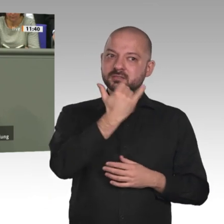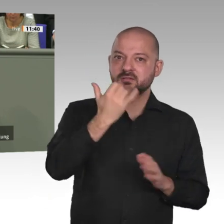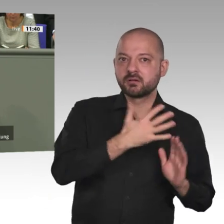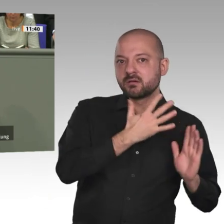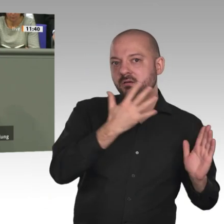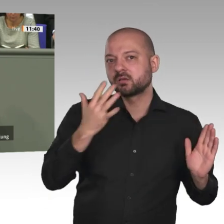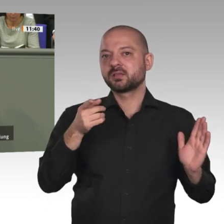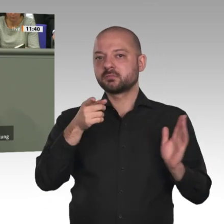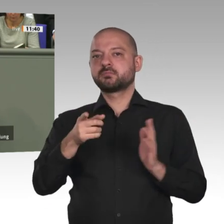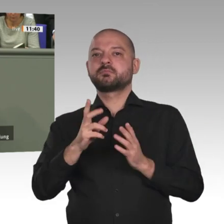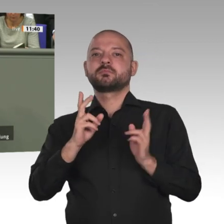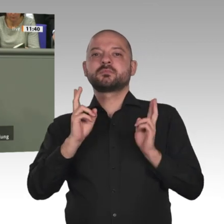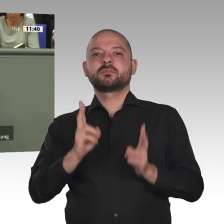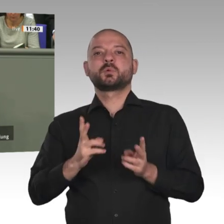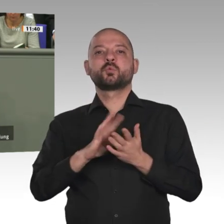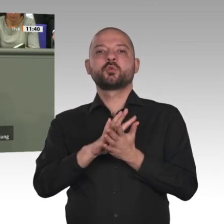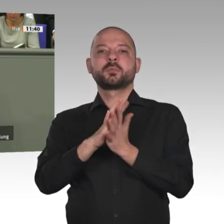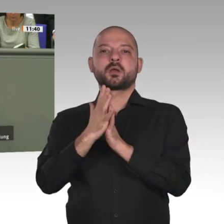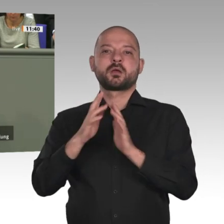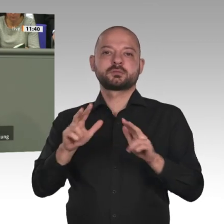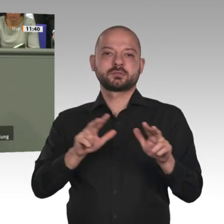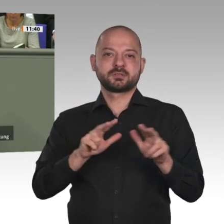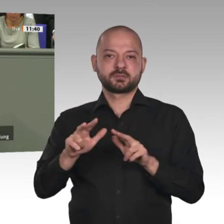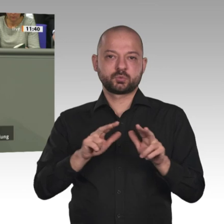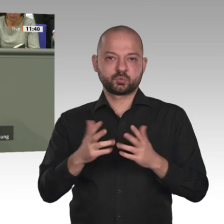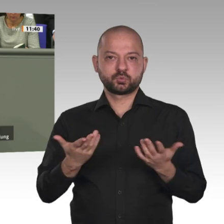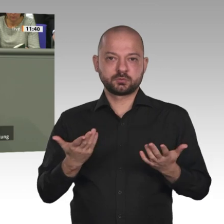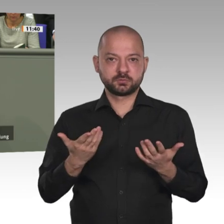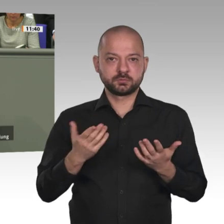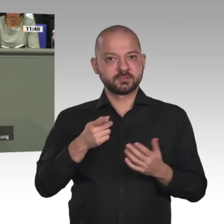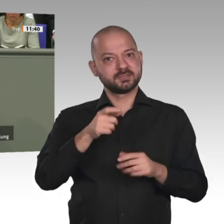die Zulassung von Parteien und das Ziel von Wahlen. Ganz besonders wichtig ist auch